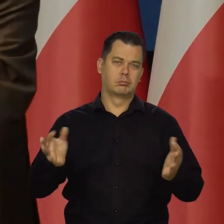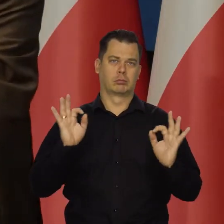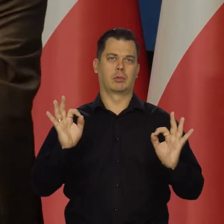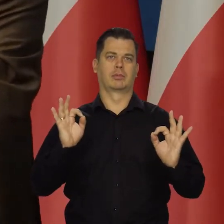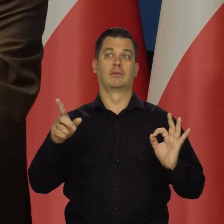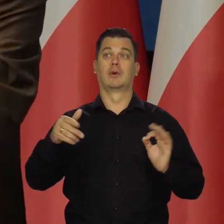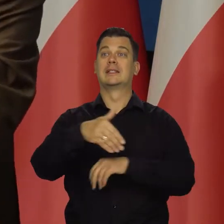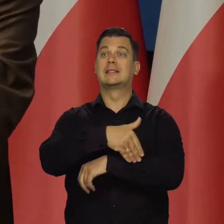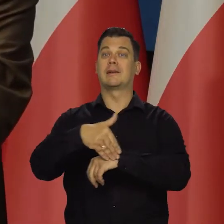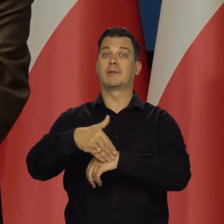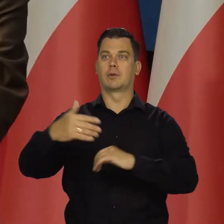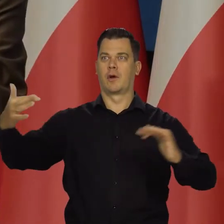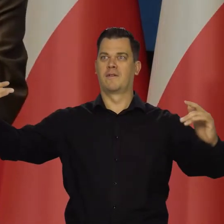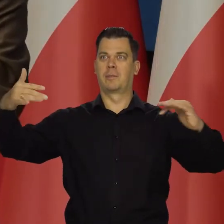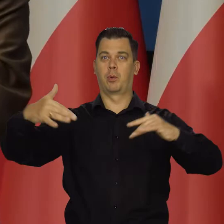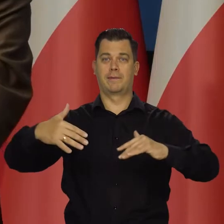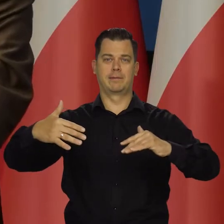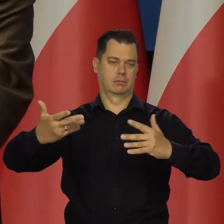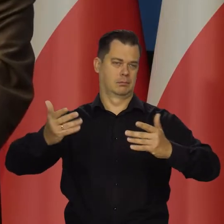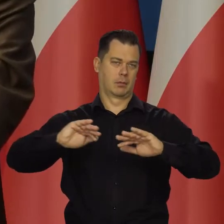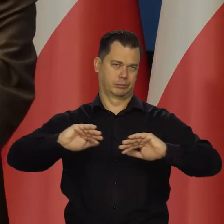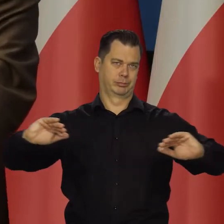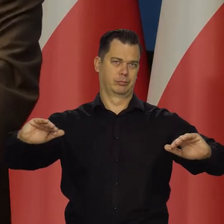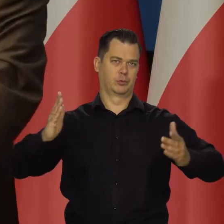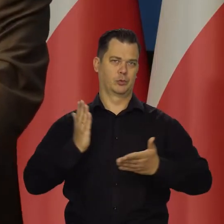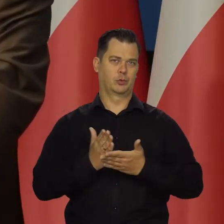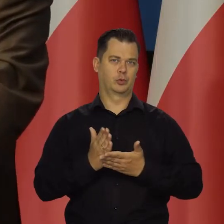które w międzyczasie mogą się pojawić właśnie po takiej spirali,